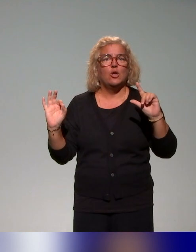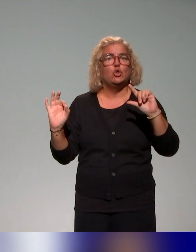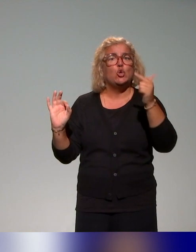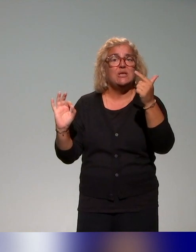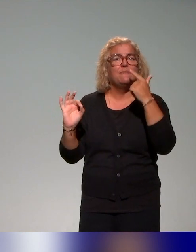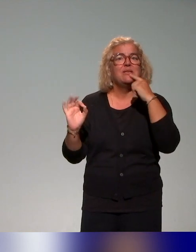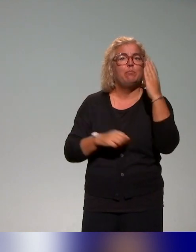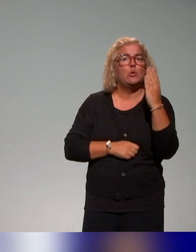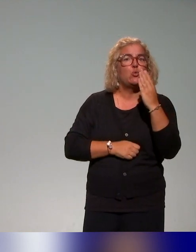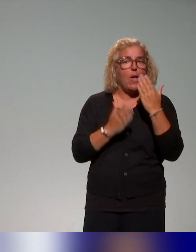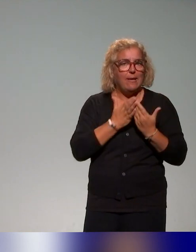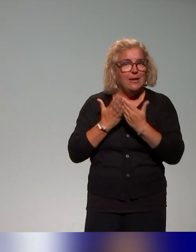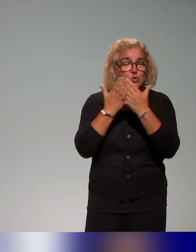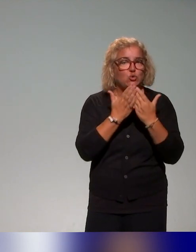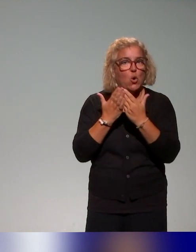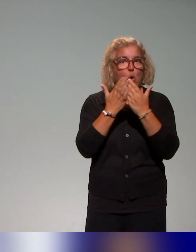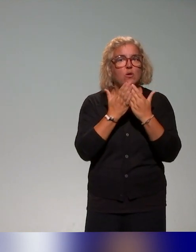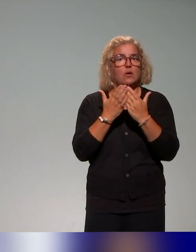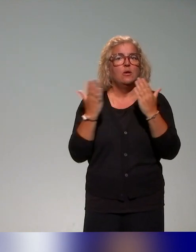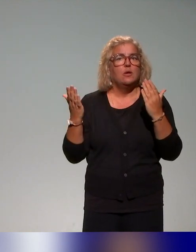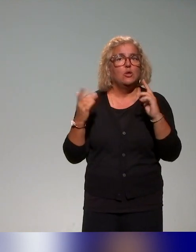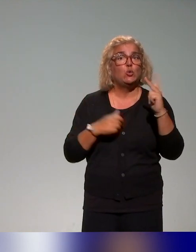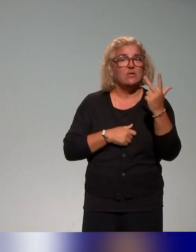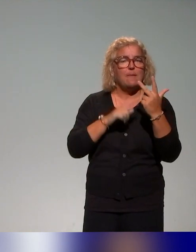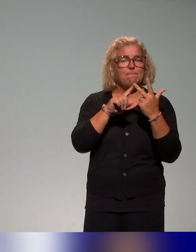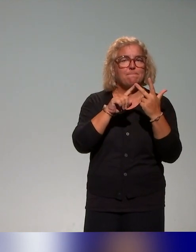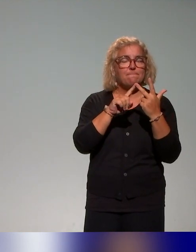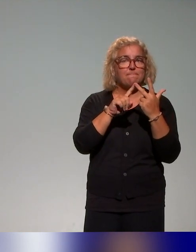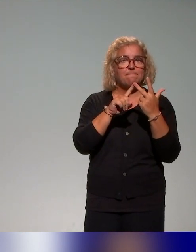puisque le temps file, un troisième bloc autour des situations